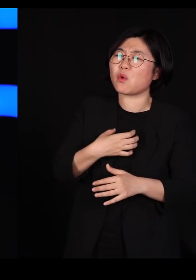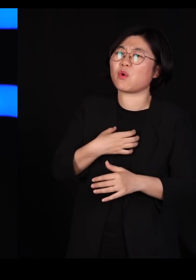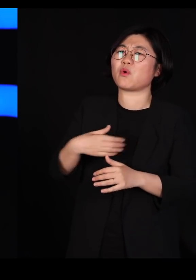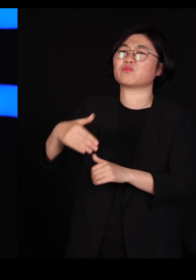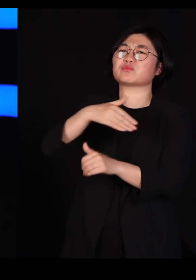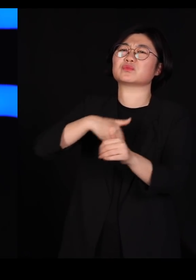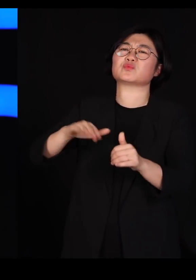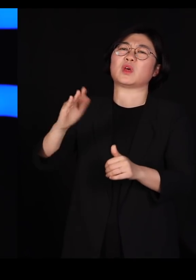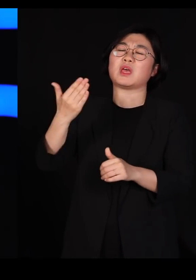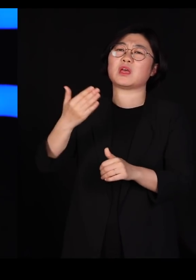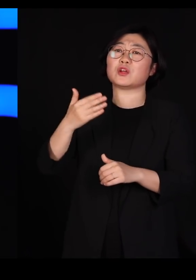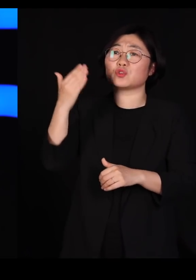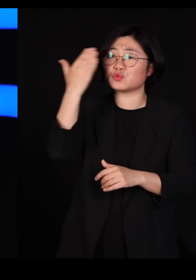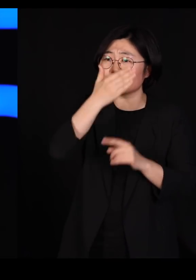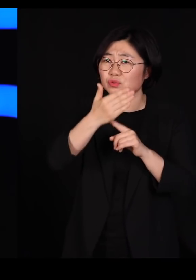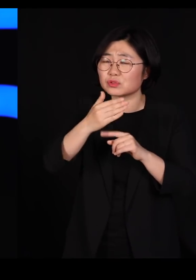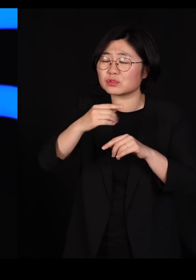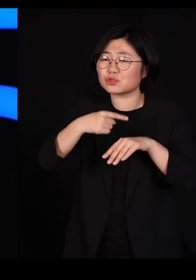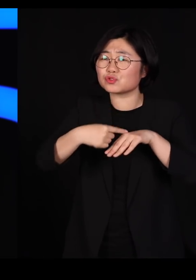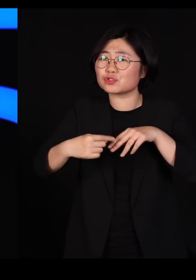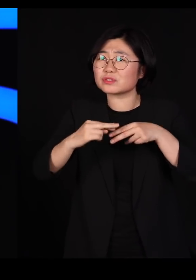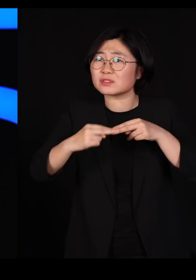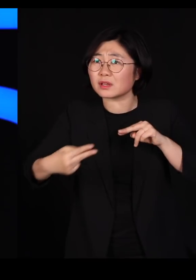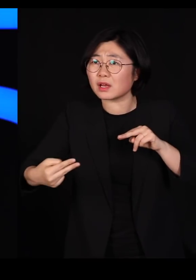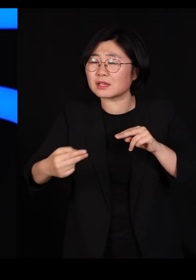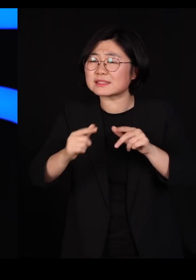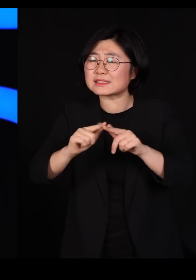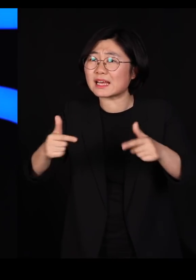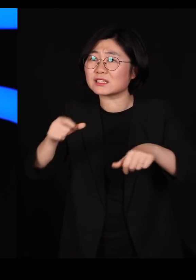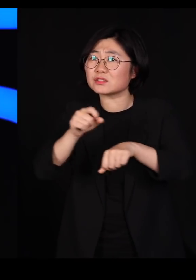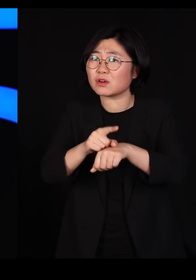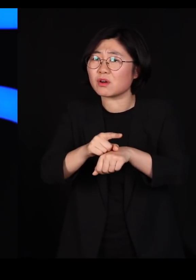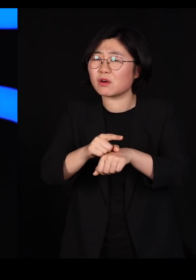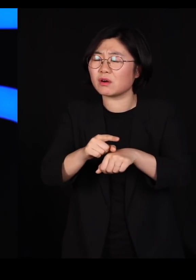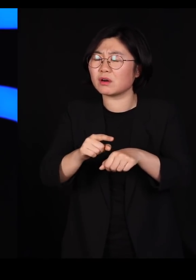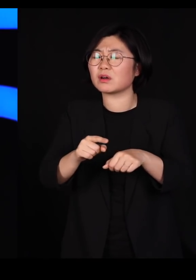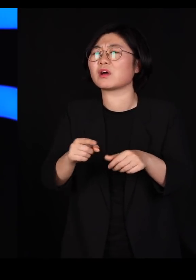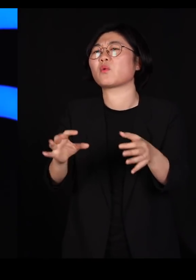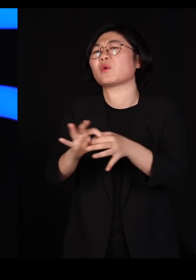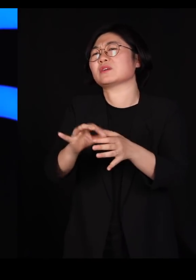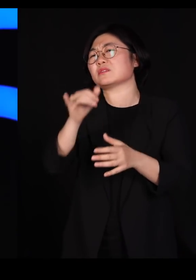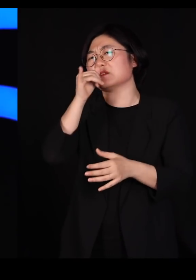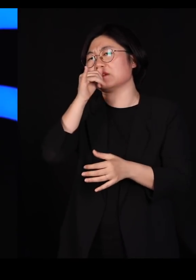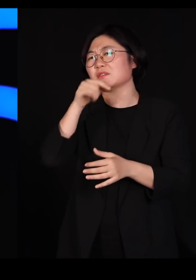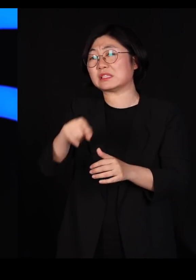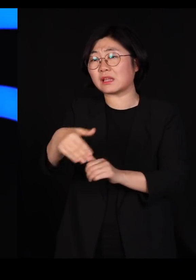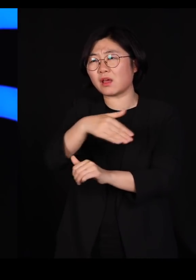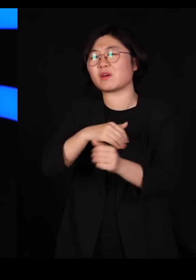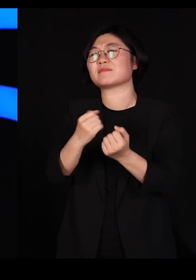순수가 유전자 다양성이 결여되어 있는 그런 상황을 말씀하시는 겁니다